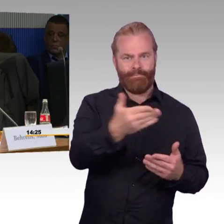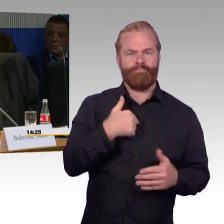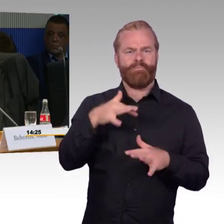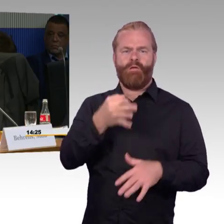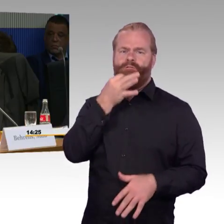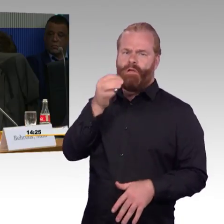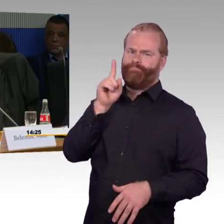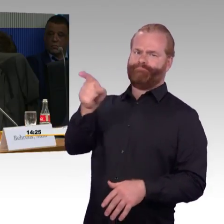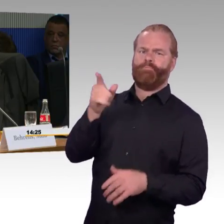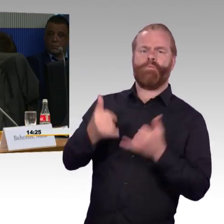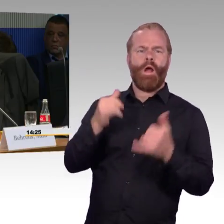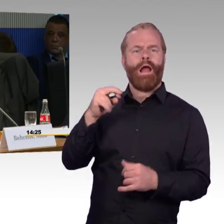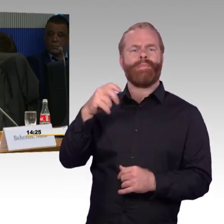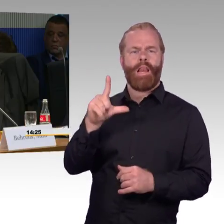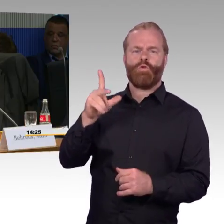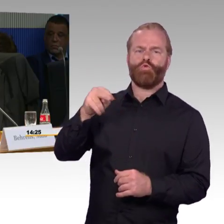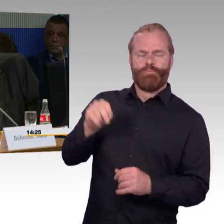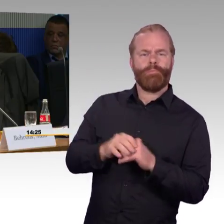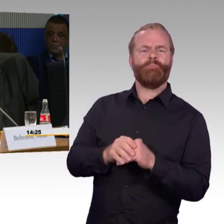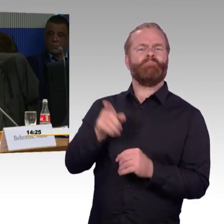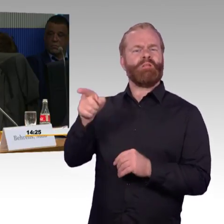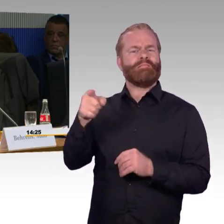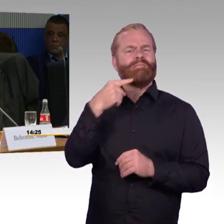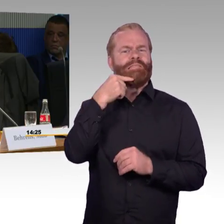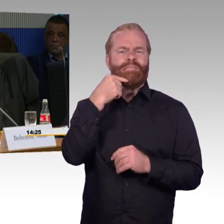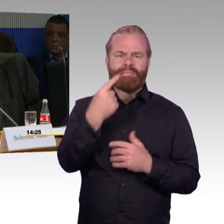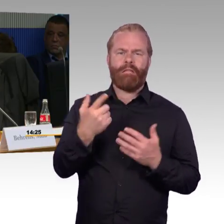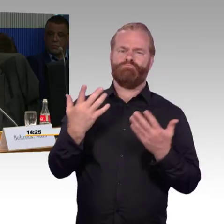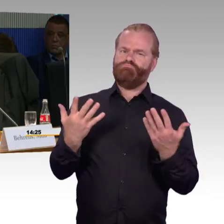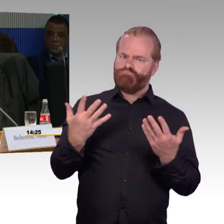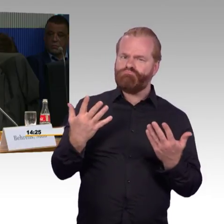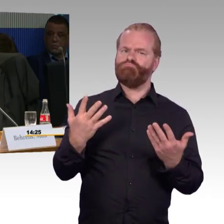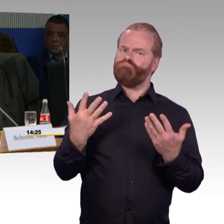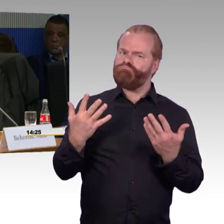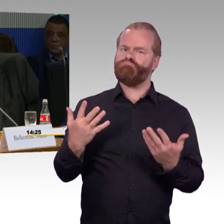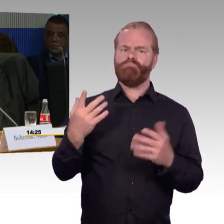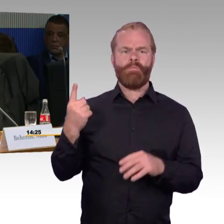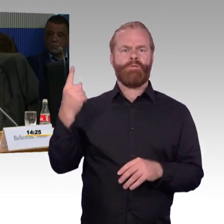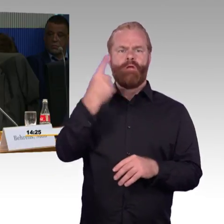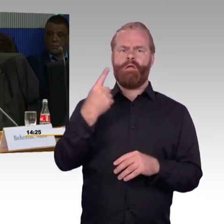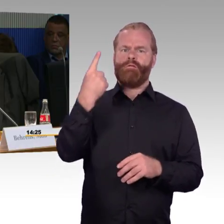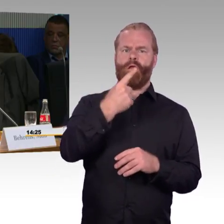Ein Teil der Frage geht auf den Fernverkehrsbereich, einer auf den Nahverkehrsbereich.